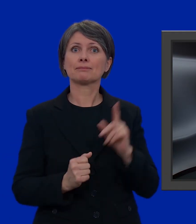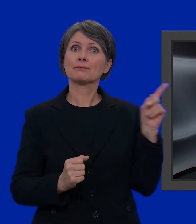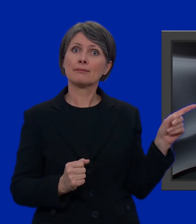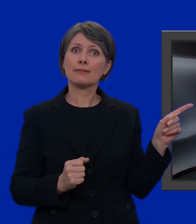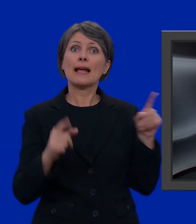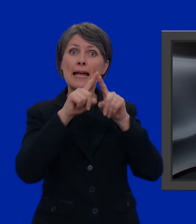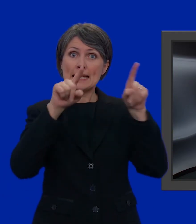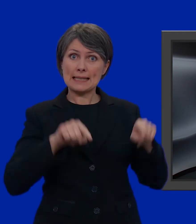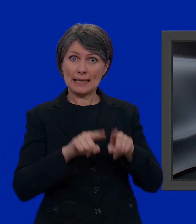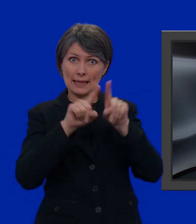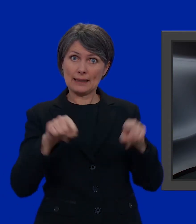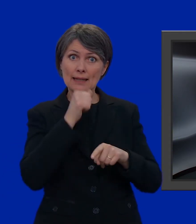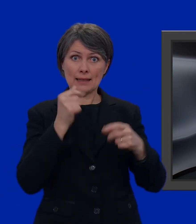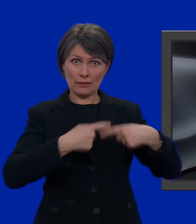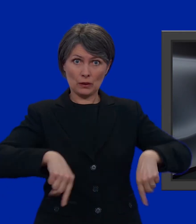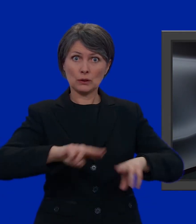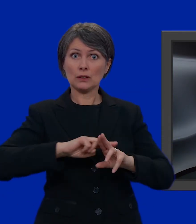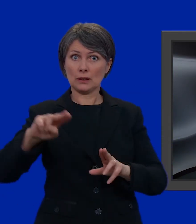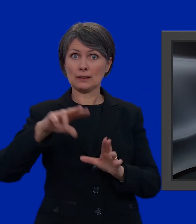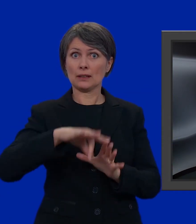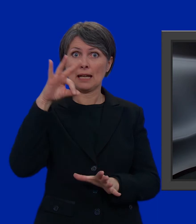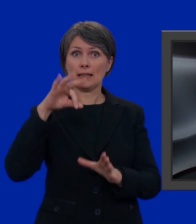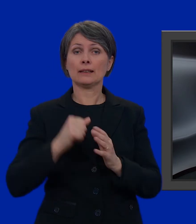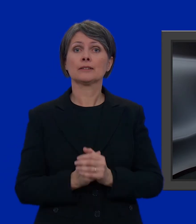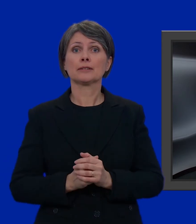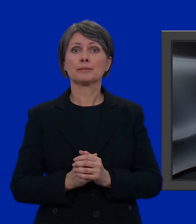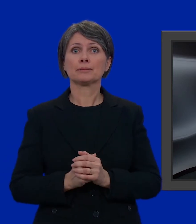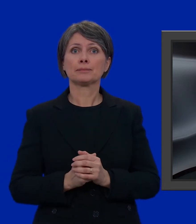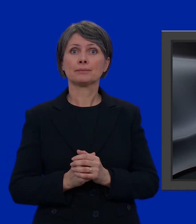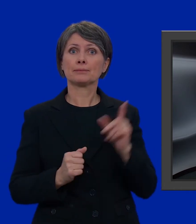le schede per l'elezione del Consiglio nazionale,